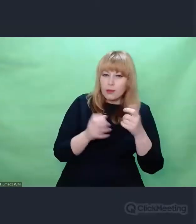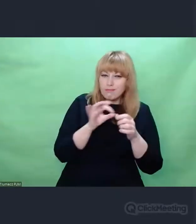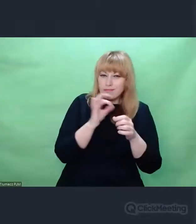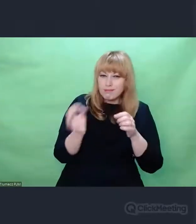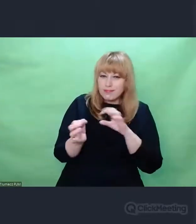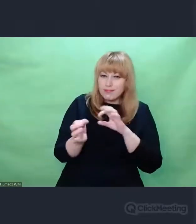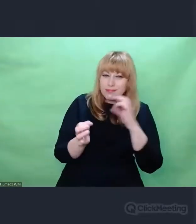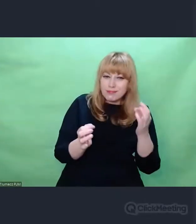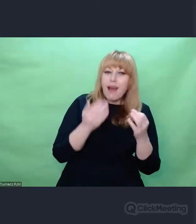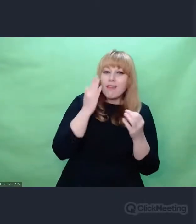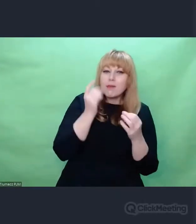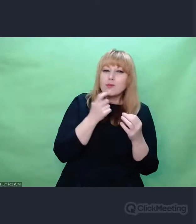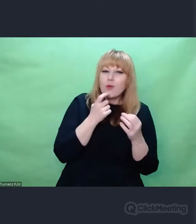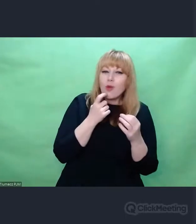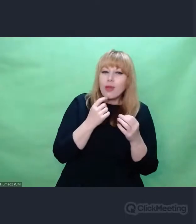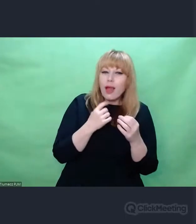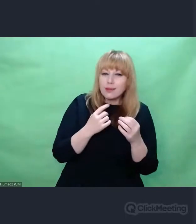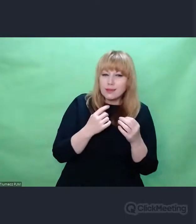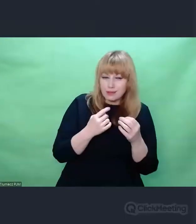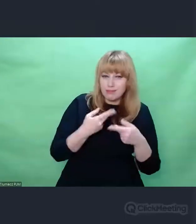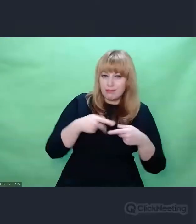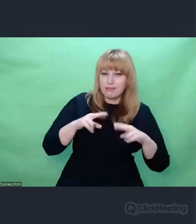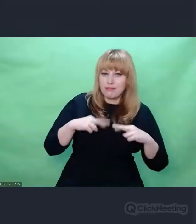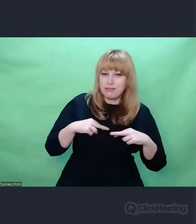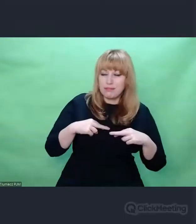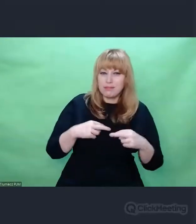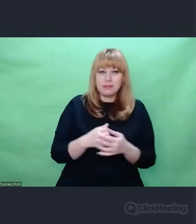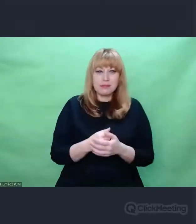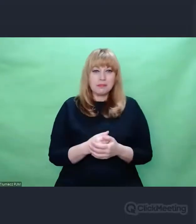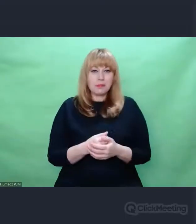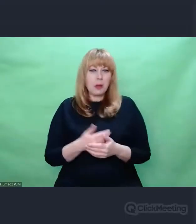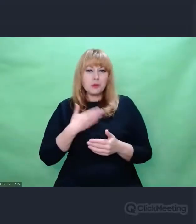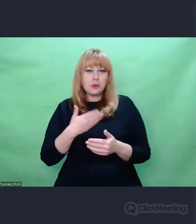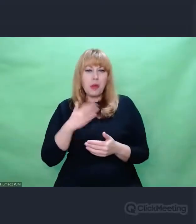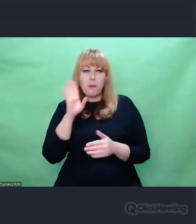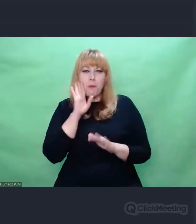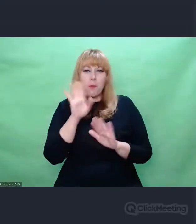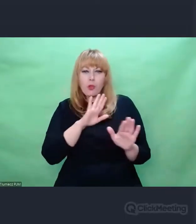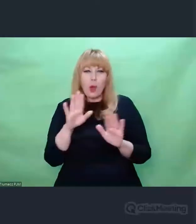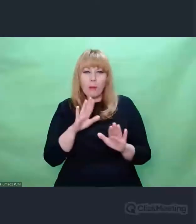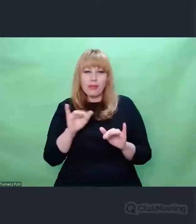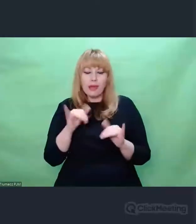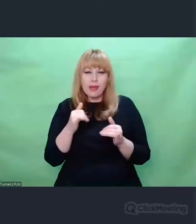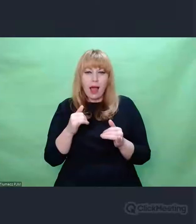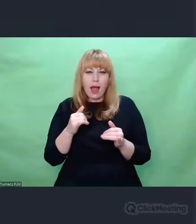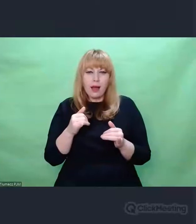w której cały czas było istotne pytanie: Co jest chaosem? Co jest porządkiem?